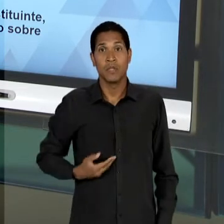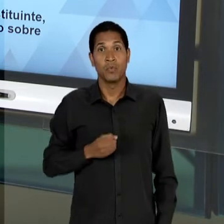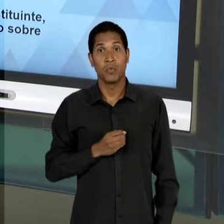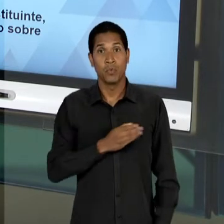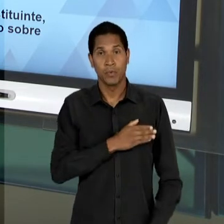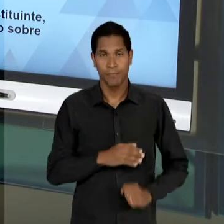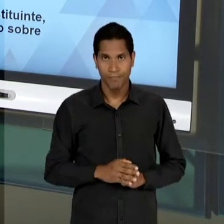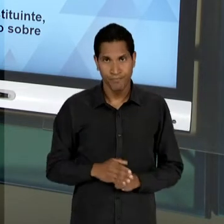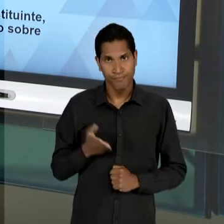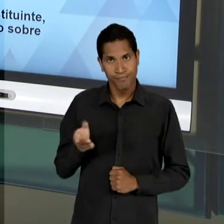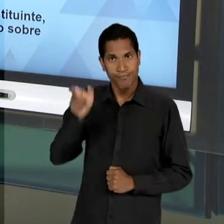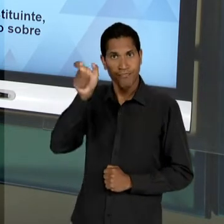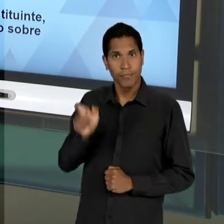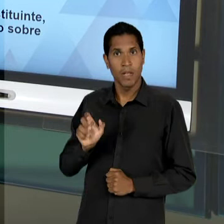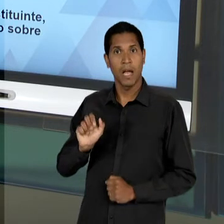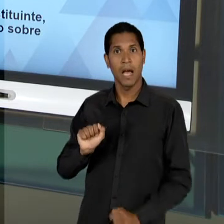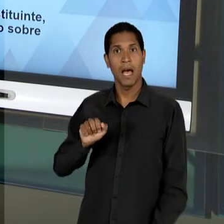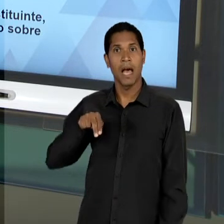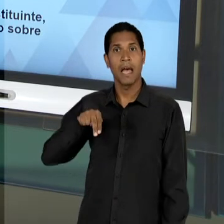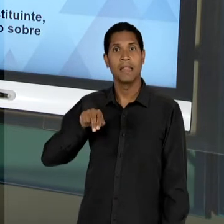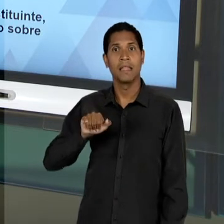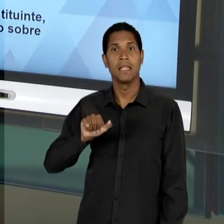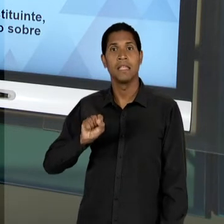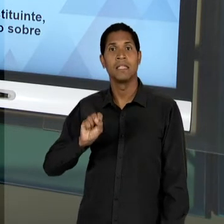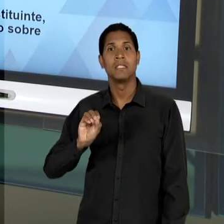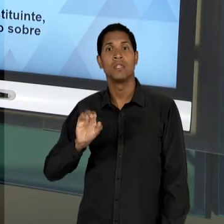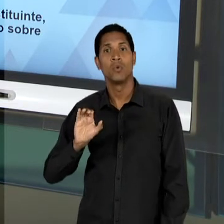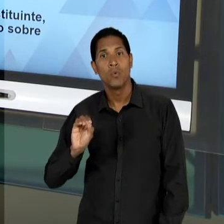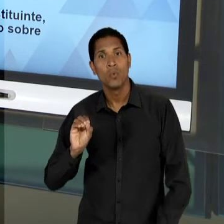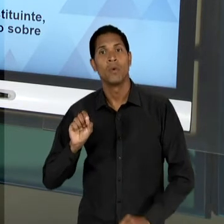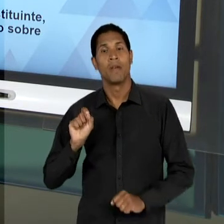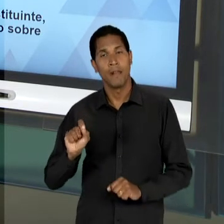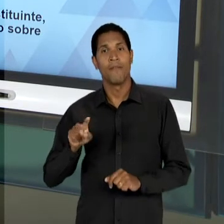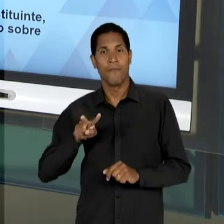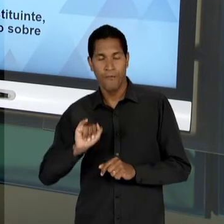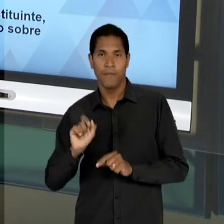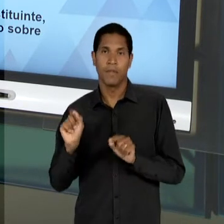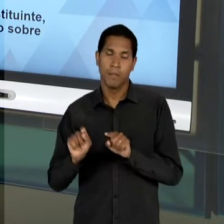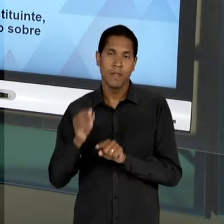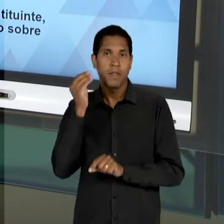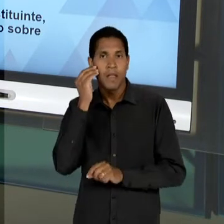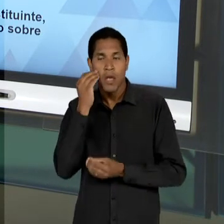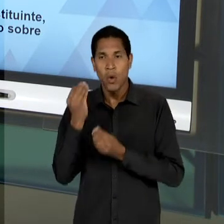DOS LÍDERES DESSES EDUCADORES LIBERAIS REFORÇANDO A NECESSIDADE DE SUPERAÇÃO DO DUALISMO